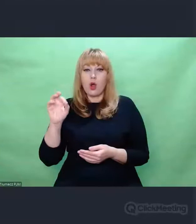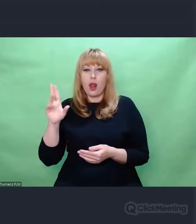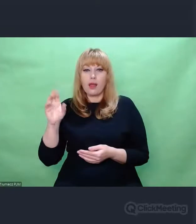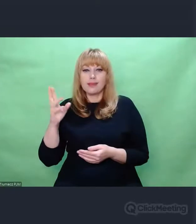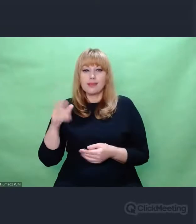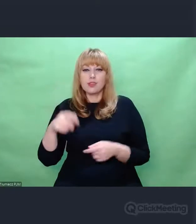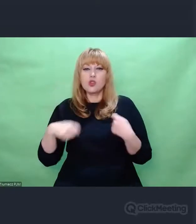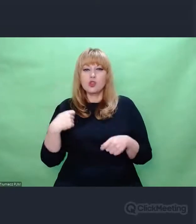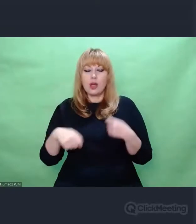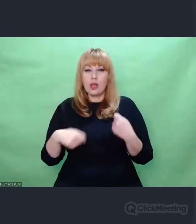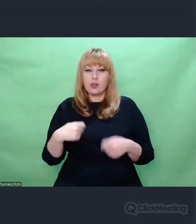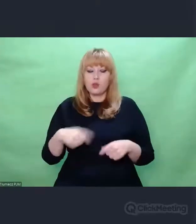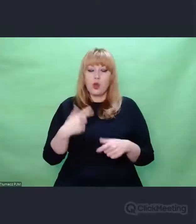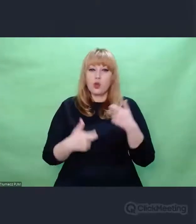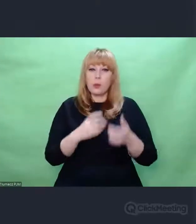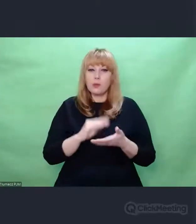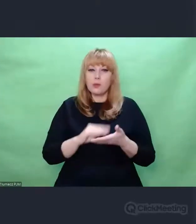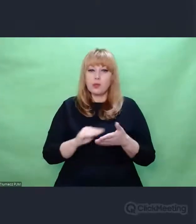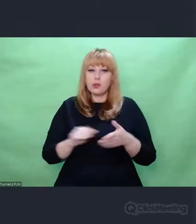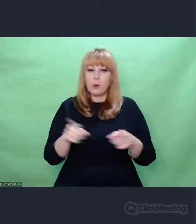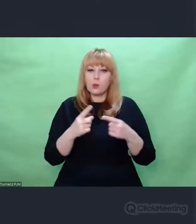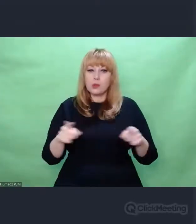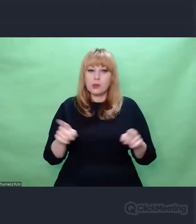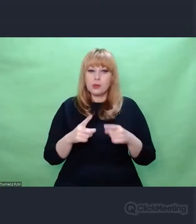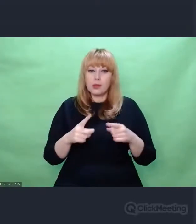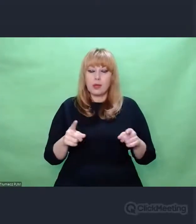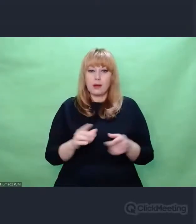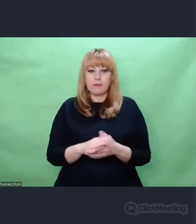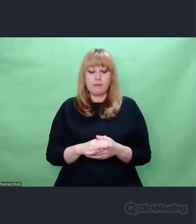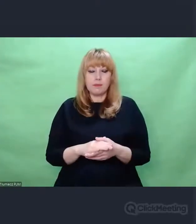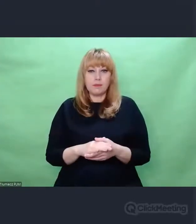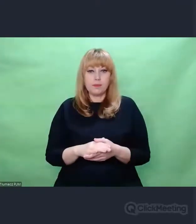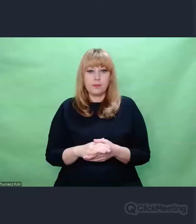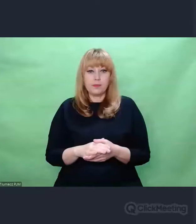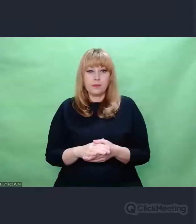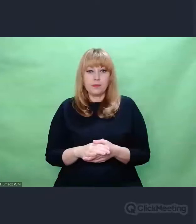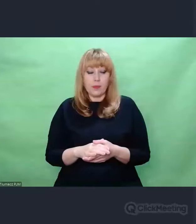którego syn był twórcą tzw. "maszyny Lorenza".